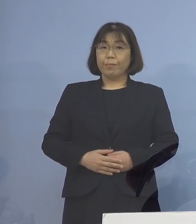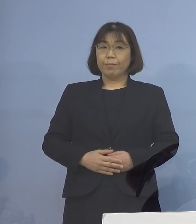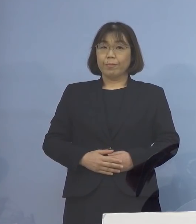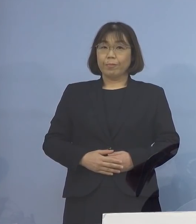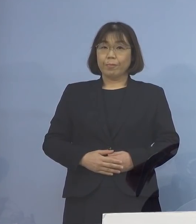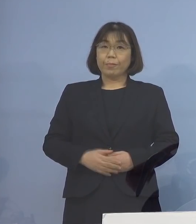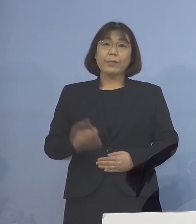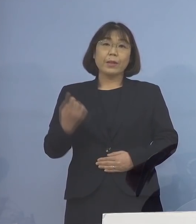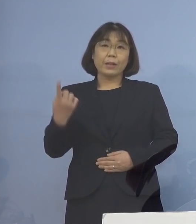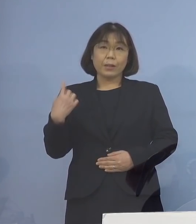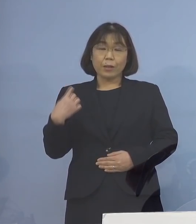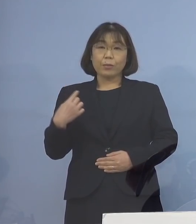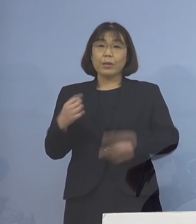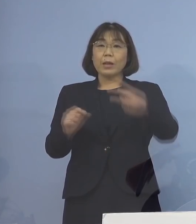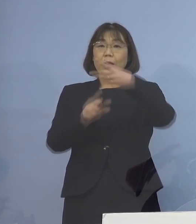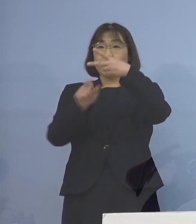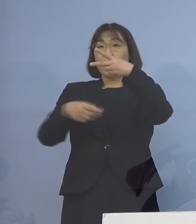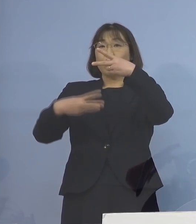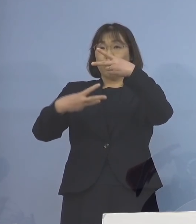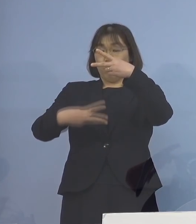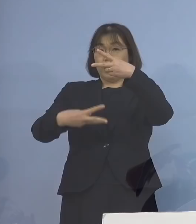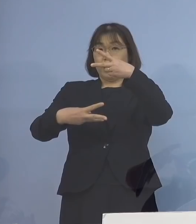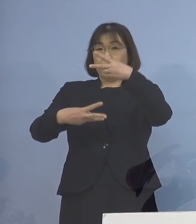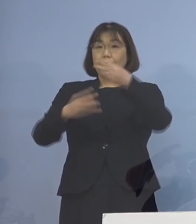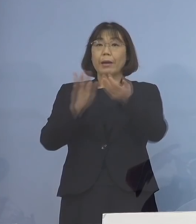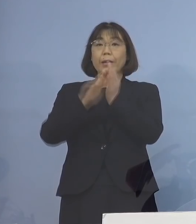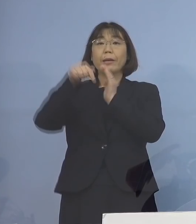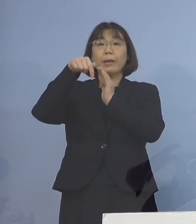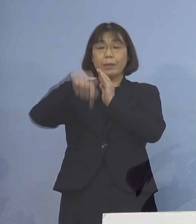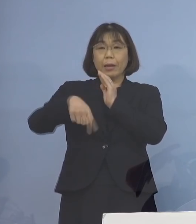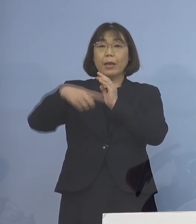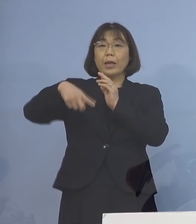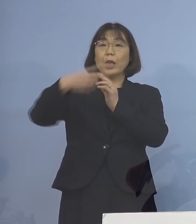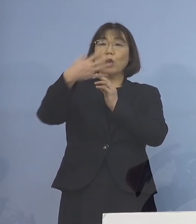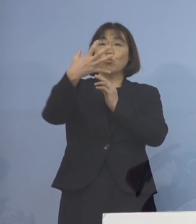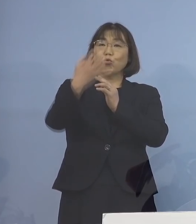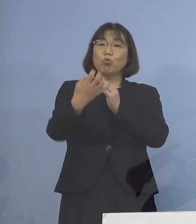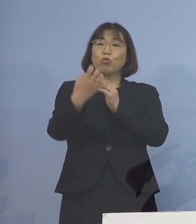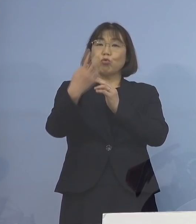昨日2月3日 県内におきましては192名の